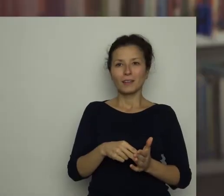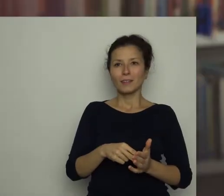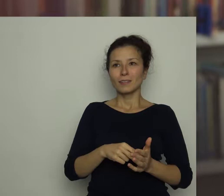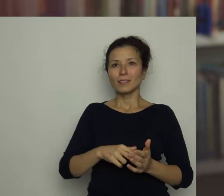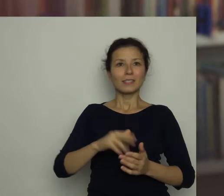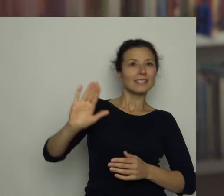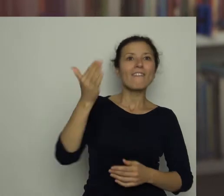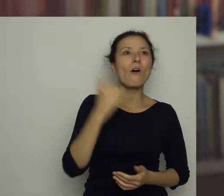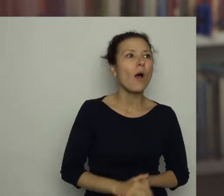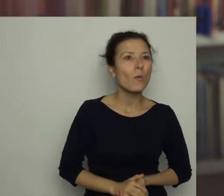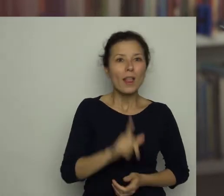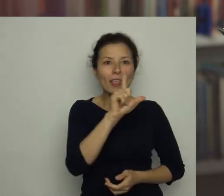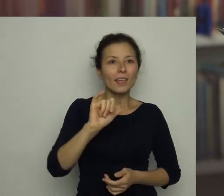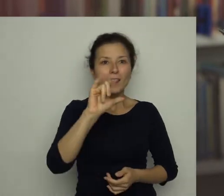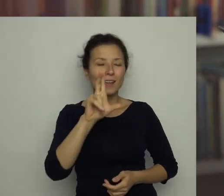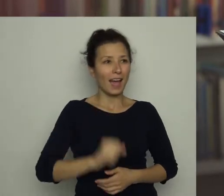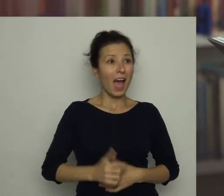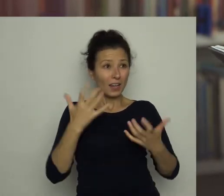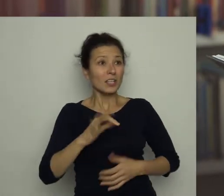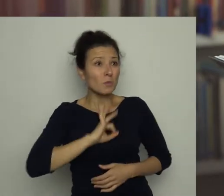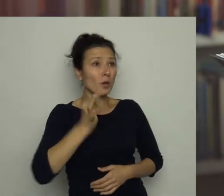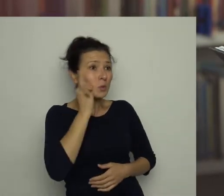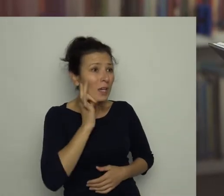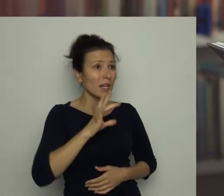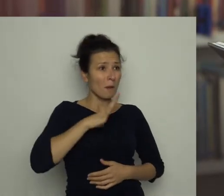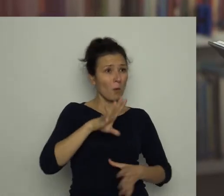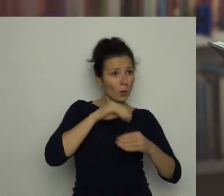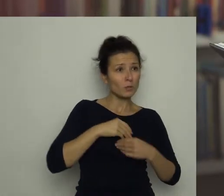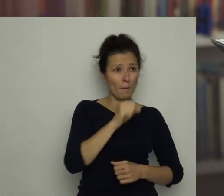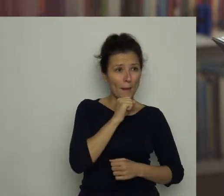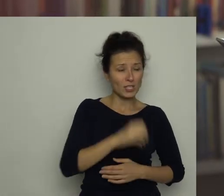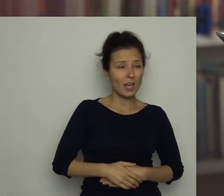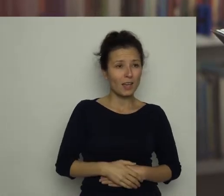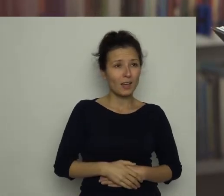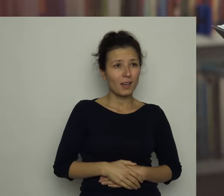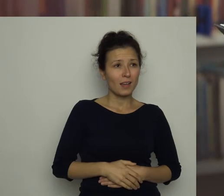Lilka! Chcesz moje cukierki, które dostałem od babci? Nie mam już na nie ochoty.